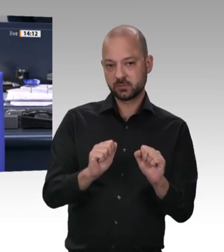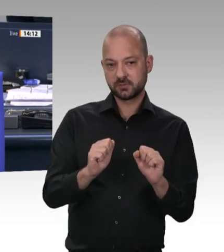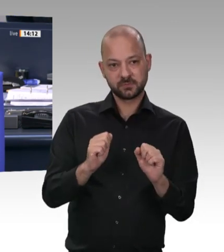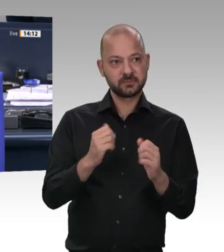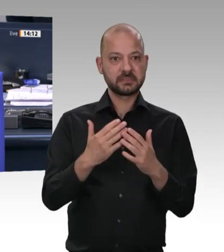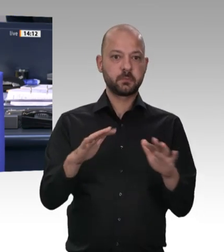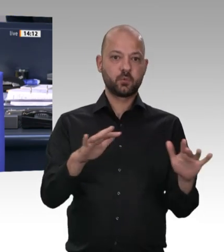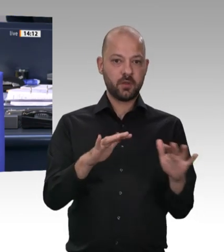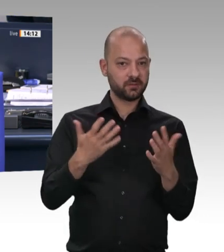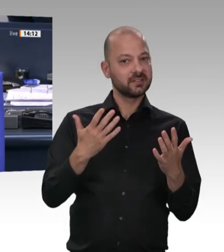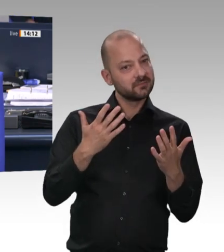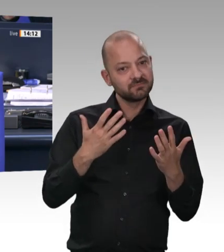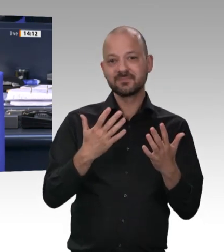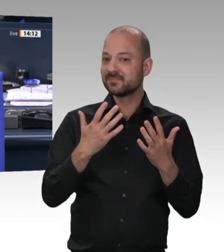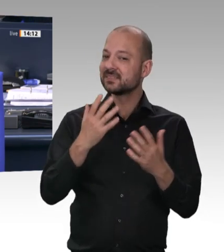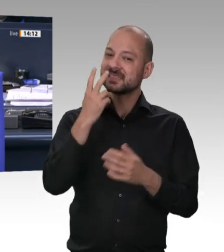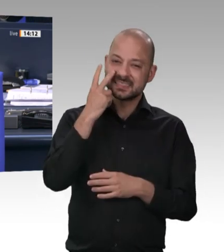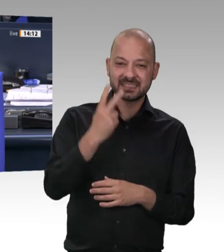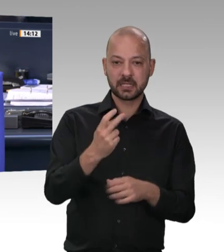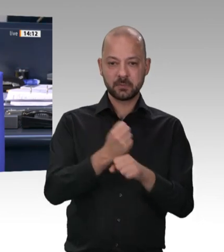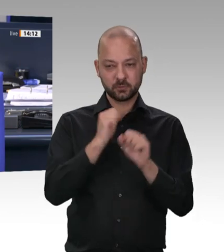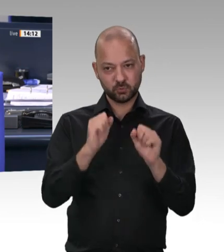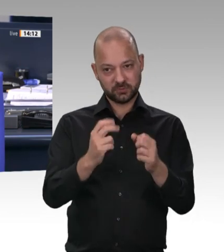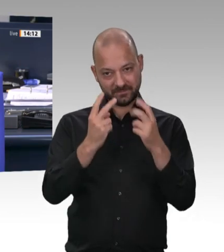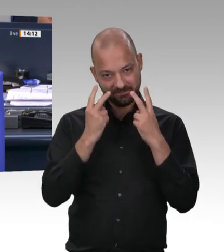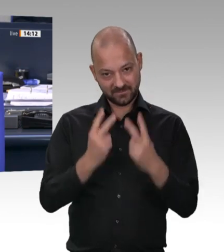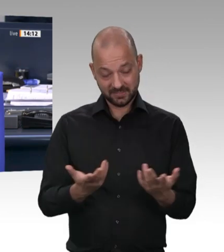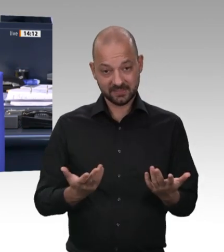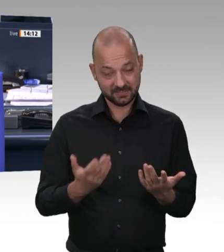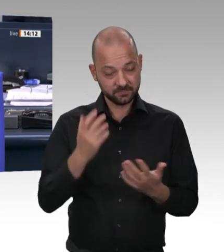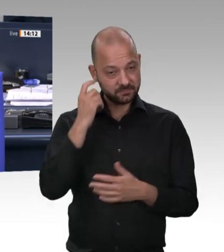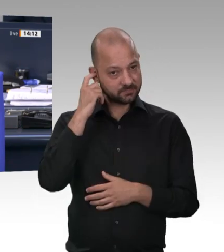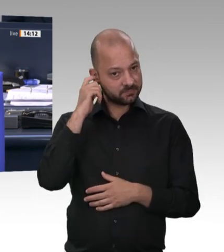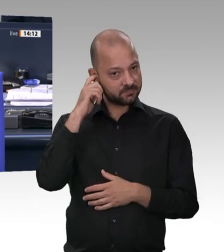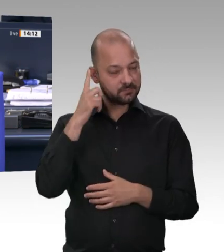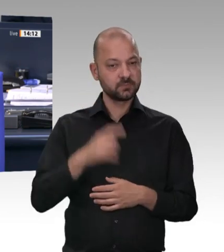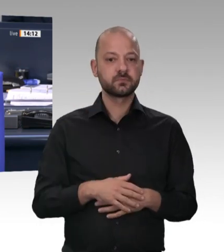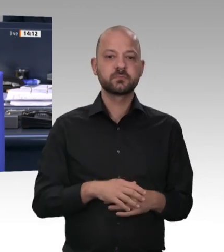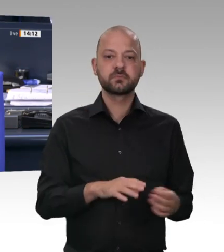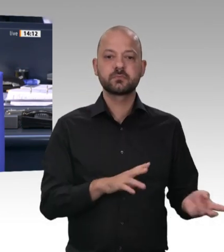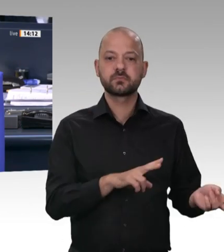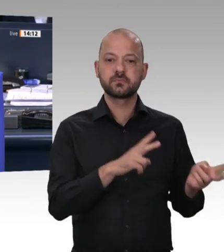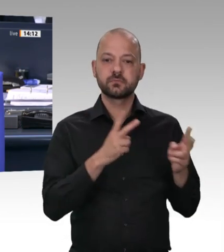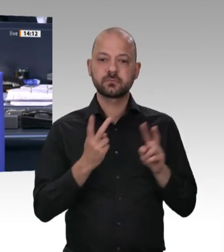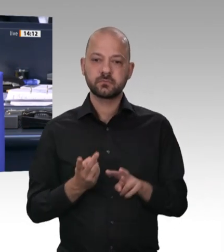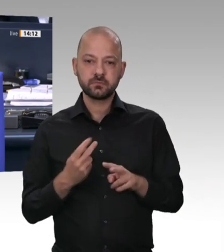Bemerkung zu machen, einmal aus der AfD- Fraktion – Ja. – und einmal von Kollegen Ernst aus der Linken. Wen nehmen wir denn zuerst, Frau Präsidentin?